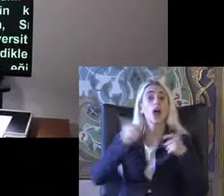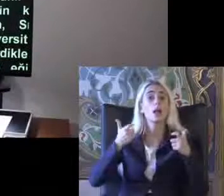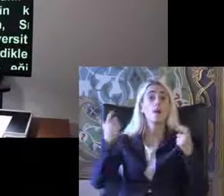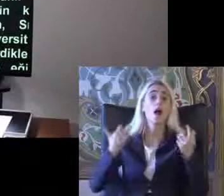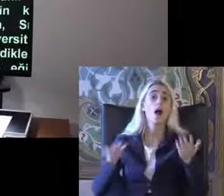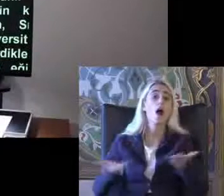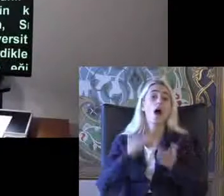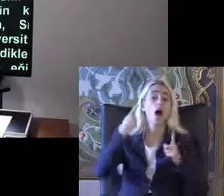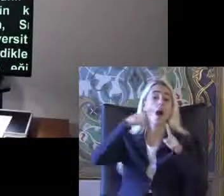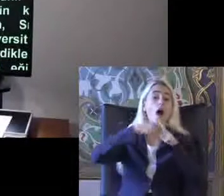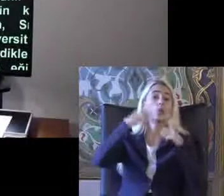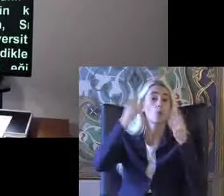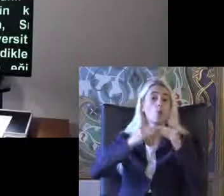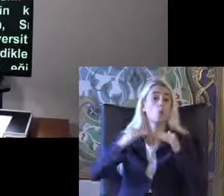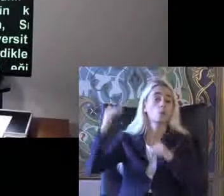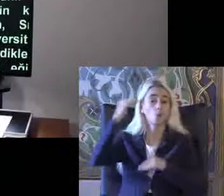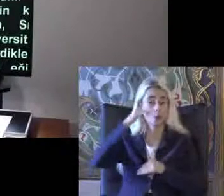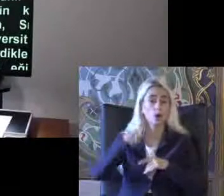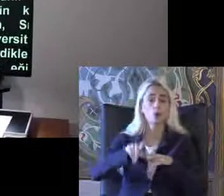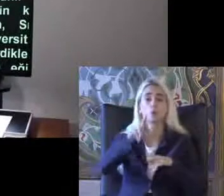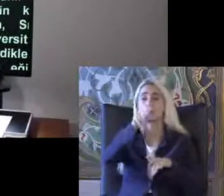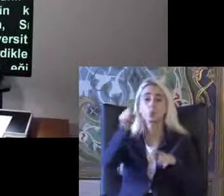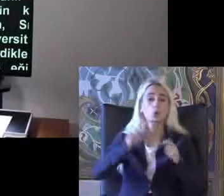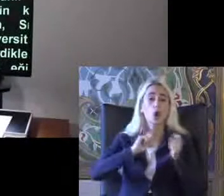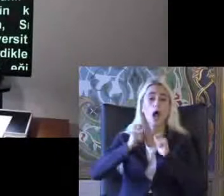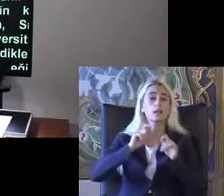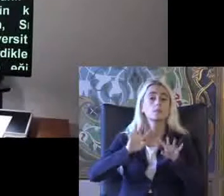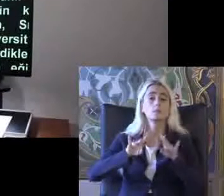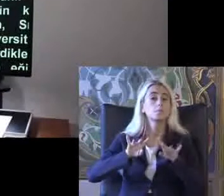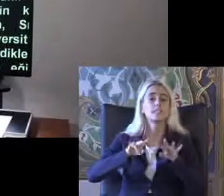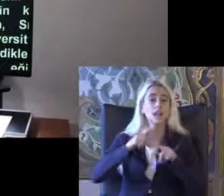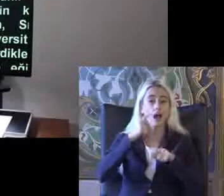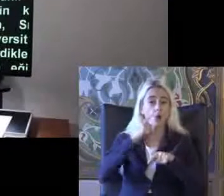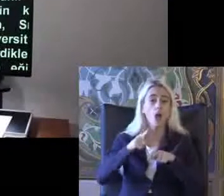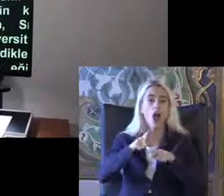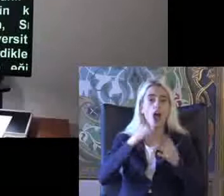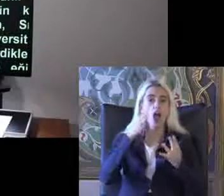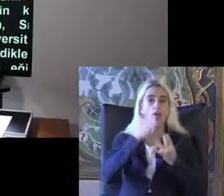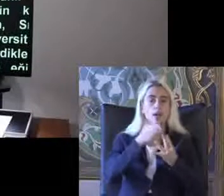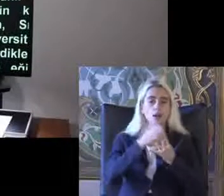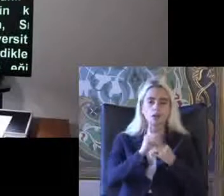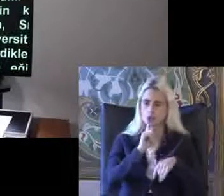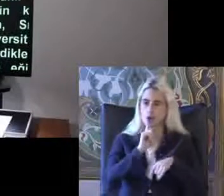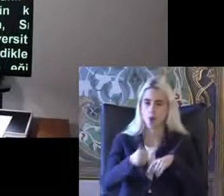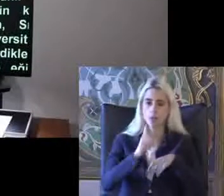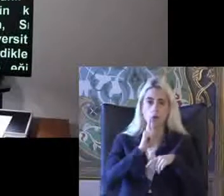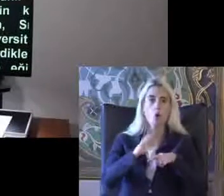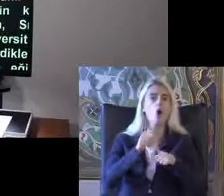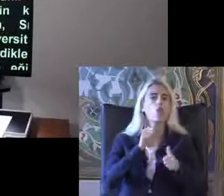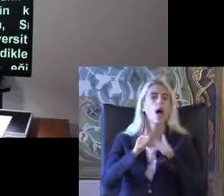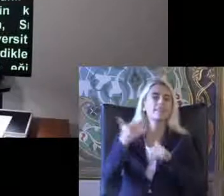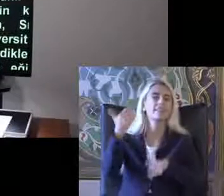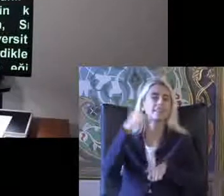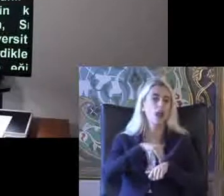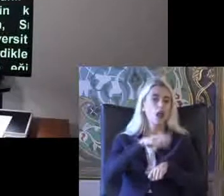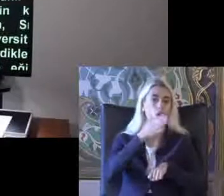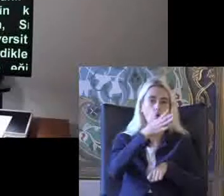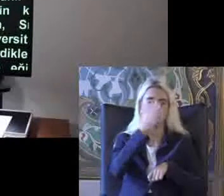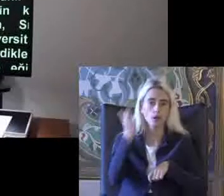Ekol aldığımız bilgisayarlarda da bu erişilebilirlik Komutları bize Aslında otomatik geliyor Ta ki biz onları kullanabilirim